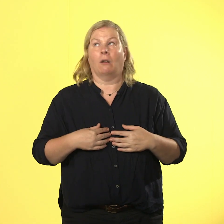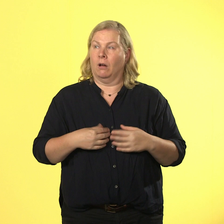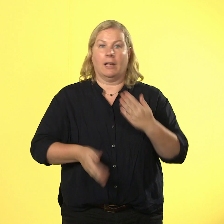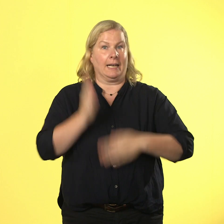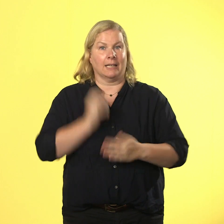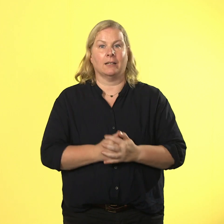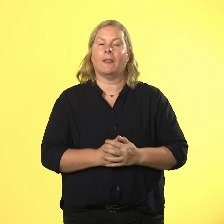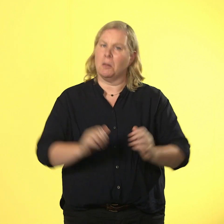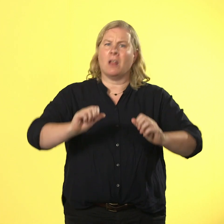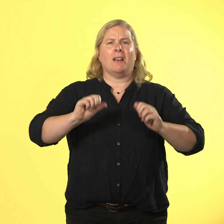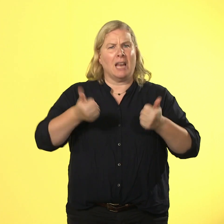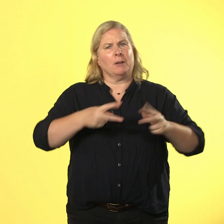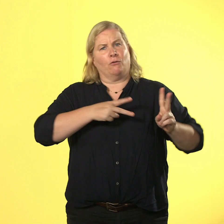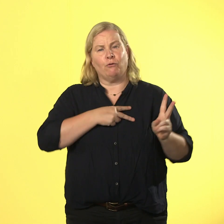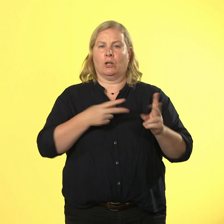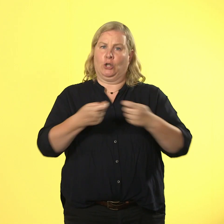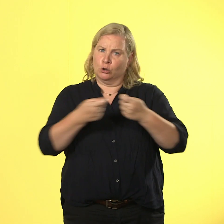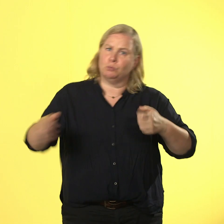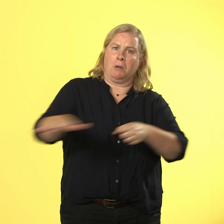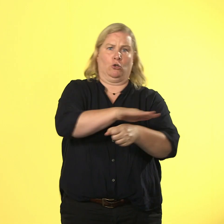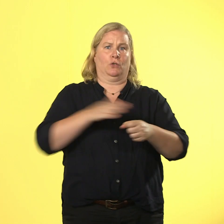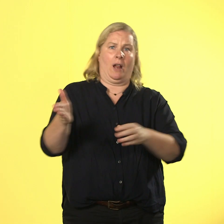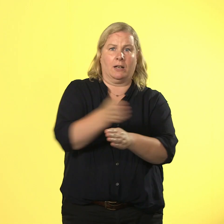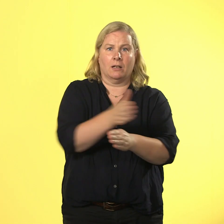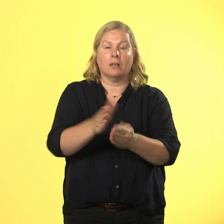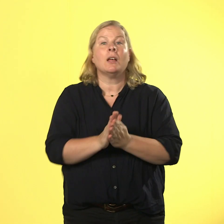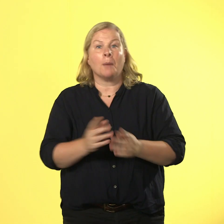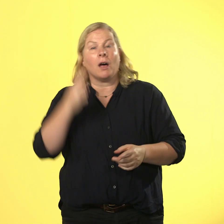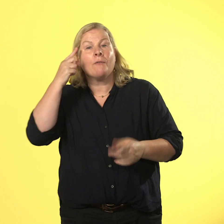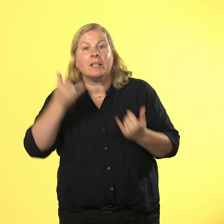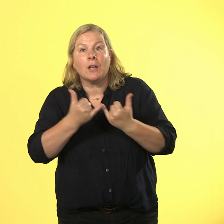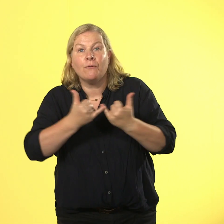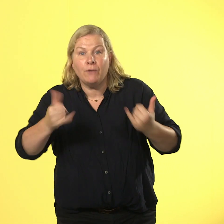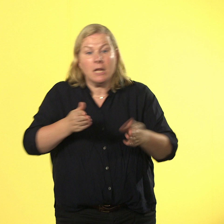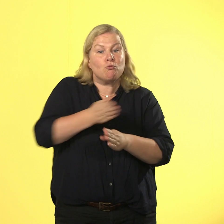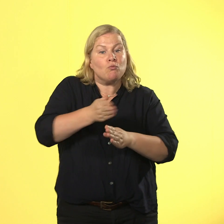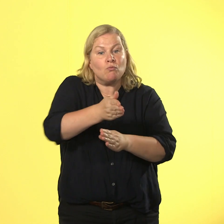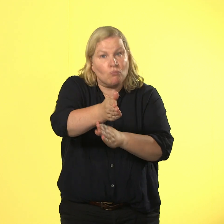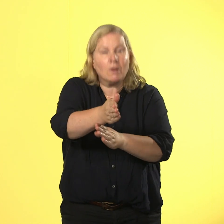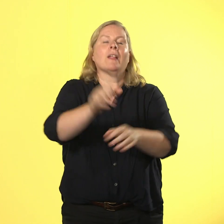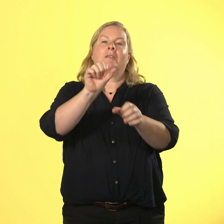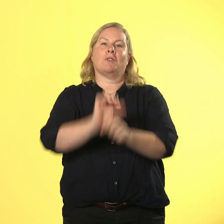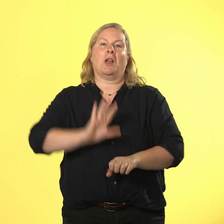ein spannungsfeld, aber wer weiß wie es geht, kann ohne schrammen überleben. berta brutalo